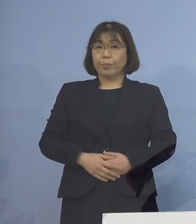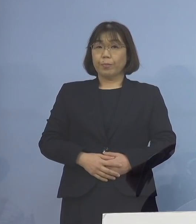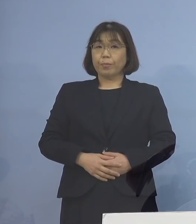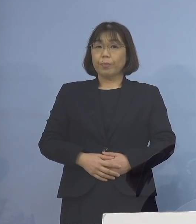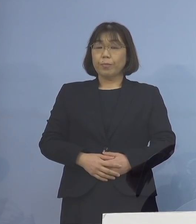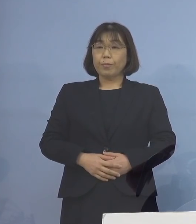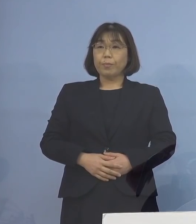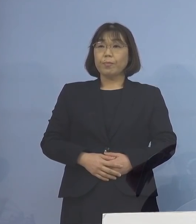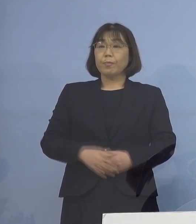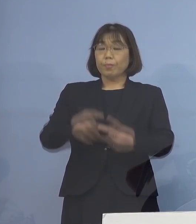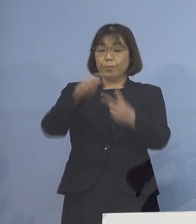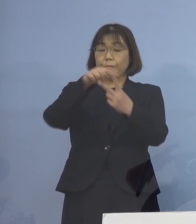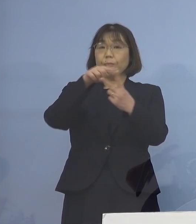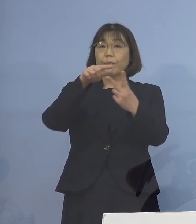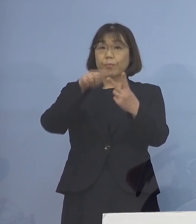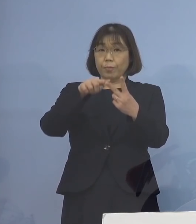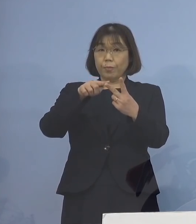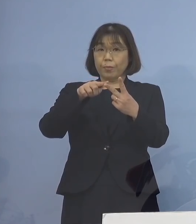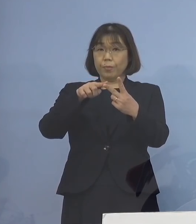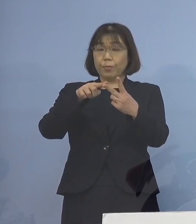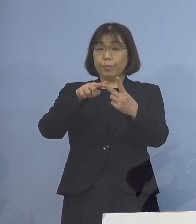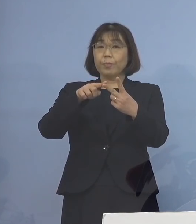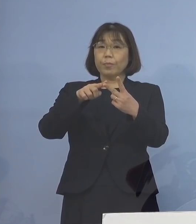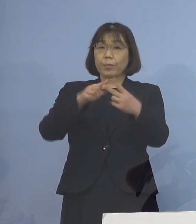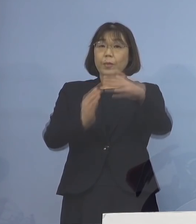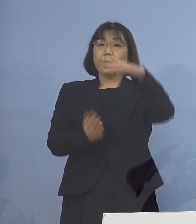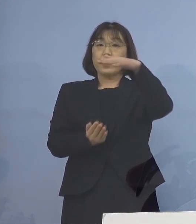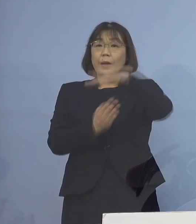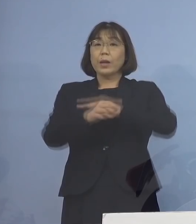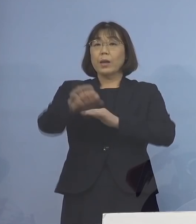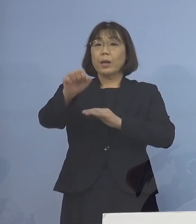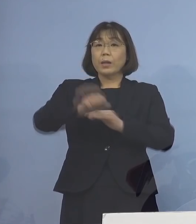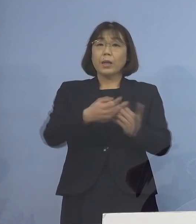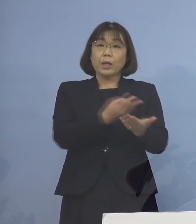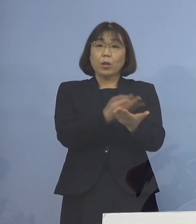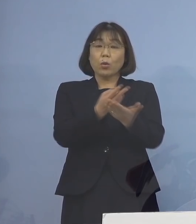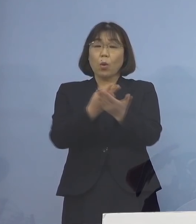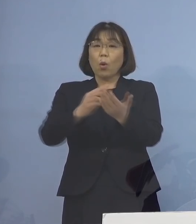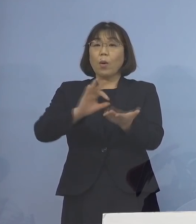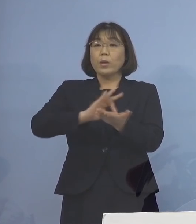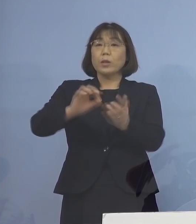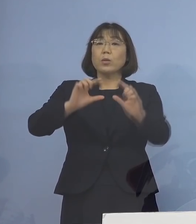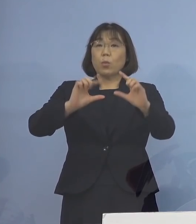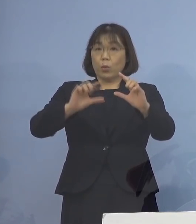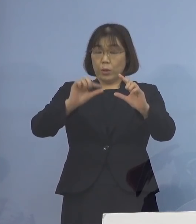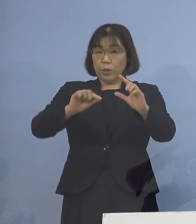指標は2つ まず最大確保病床の使用率